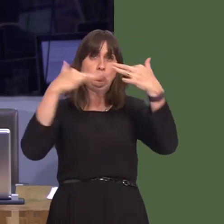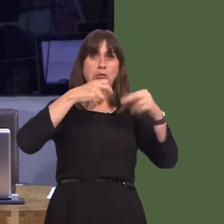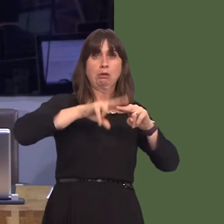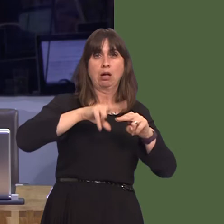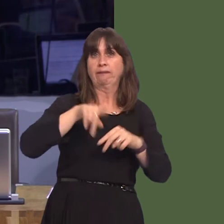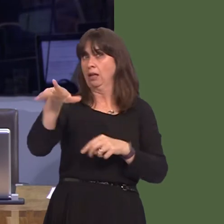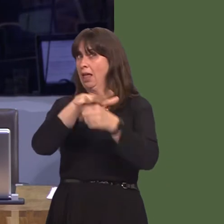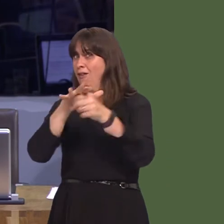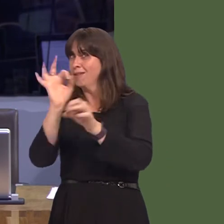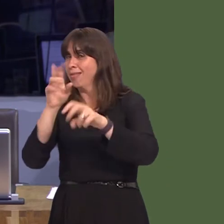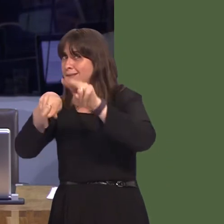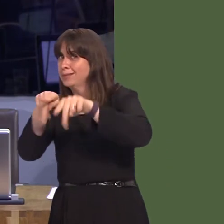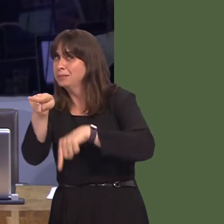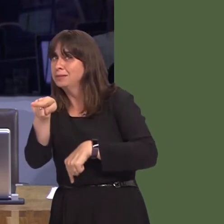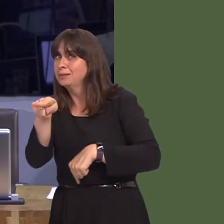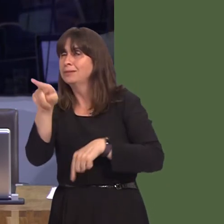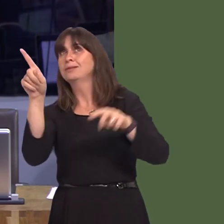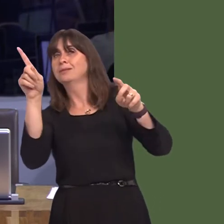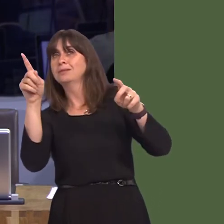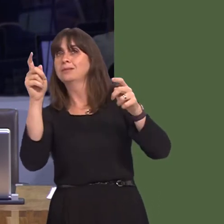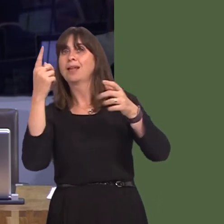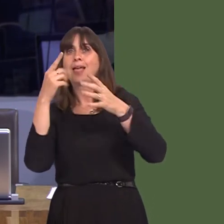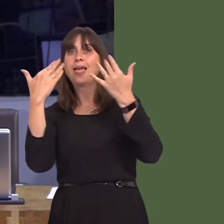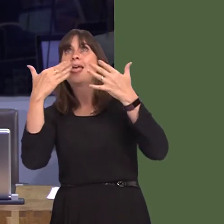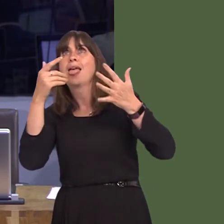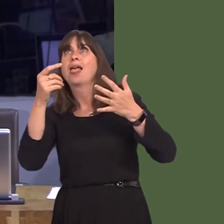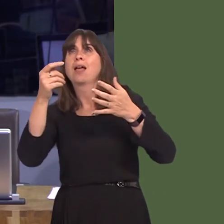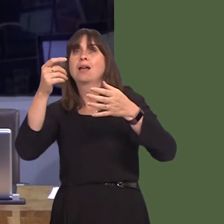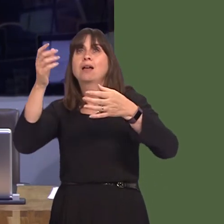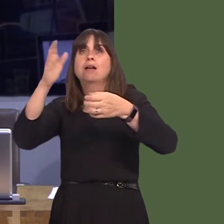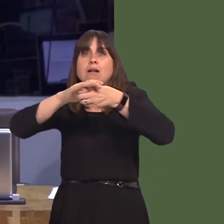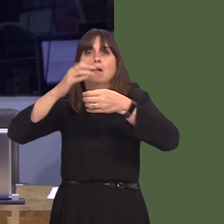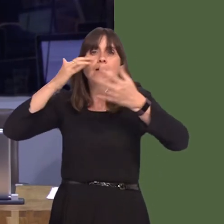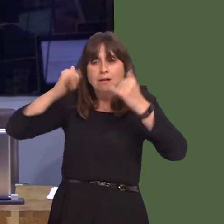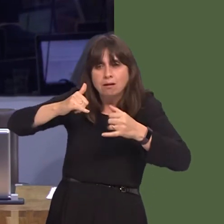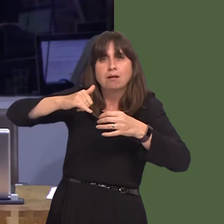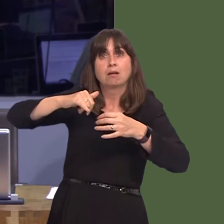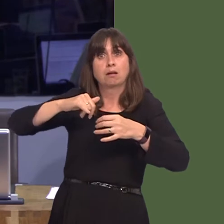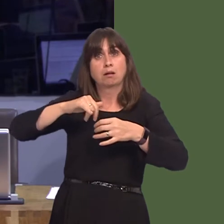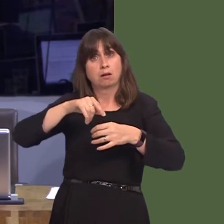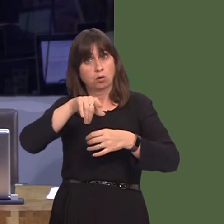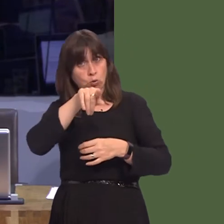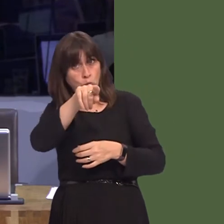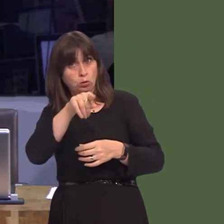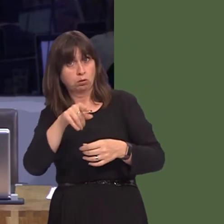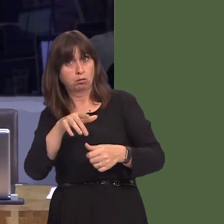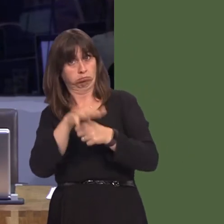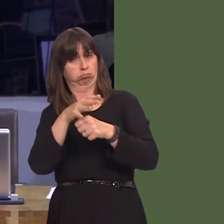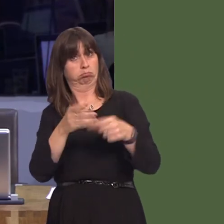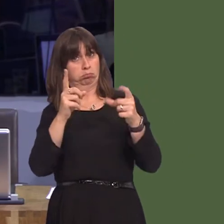impact assessment. I know the environment Minister is considering whether to order such a full environmental impact assessment. Will you, as First Minister, ensure that that is